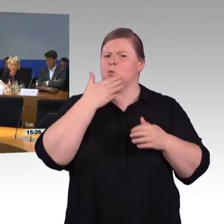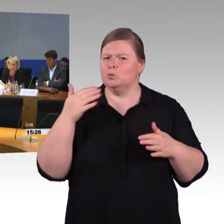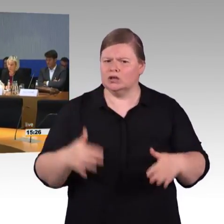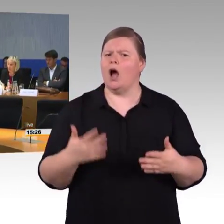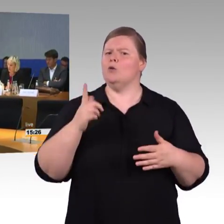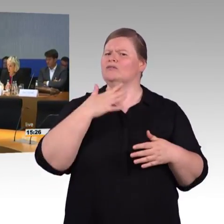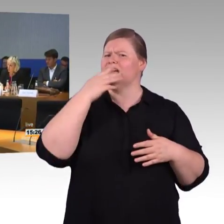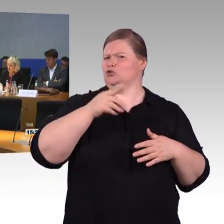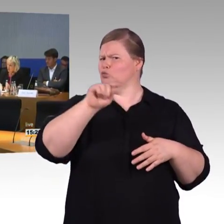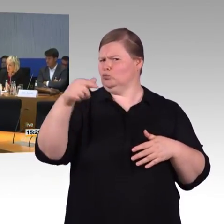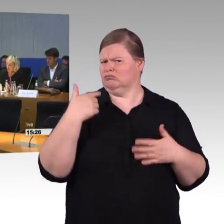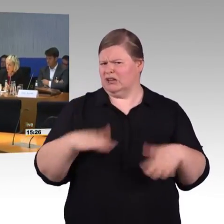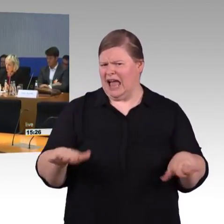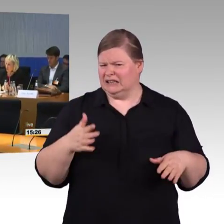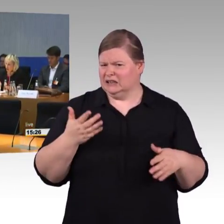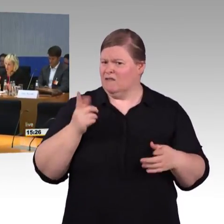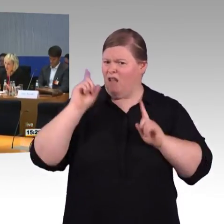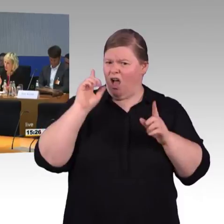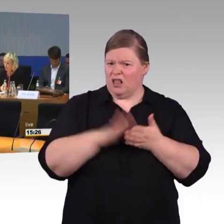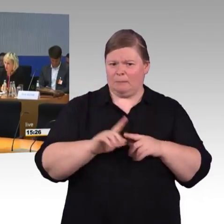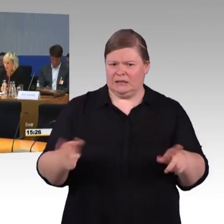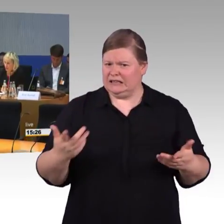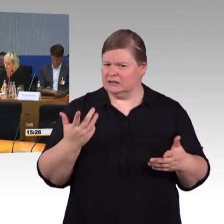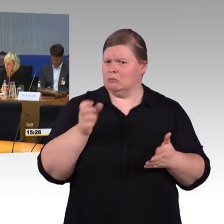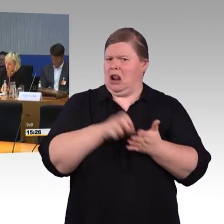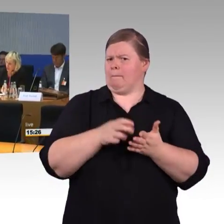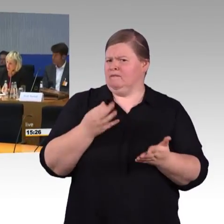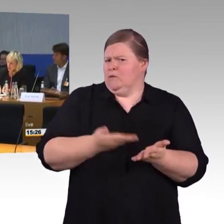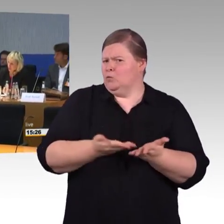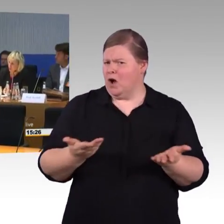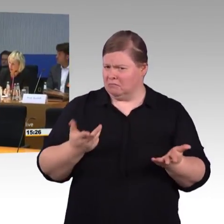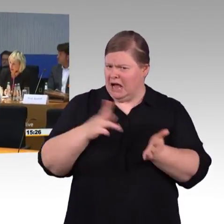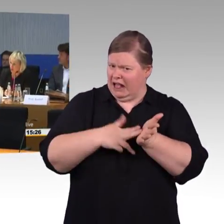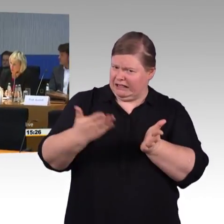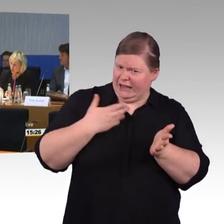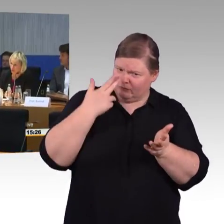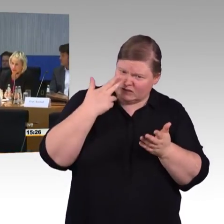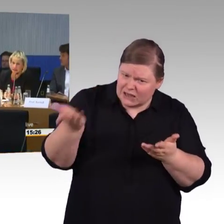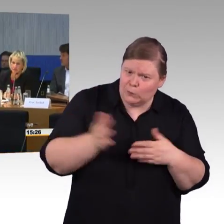(Rednerwechsel) Ich bin sehr oft unterwegs und ich arbeite im Zug immer, also das WLAN ist da gut erreichbar,